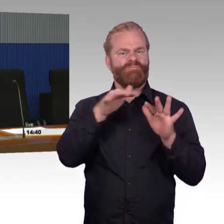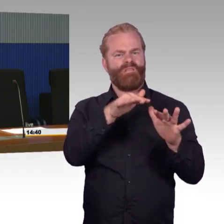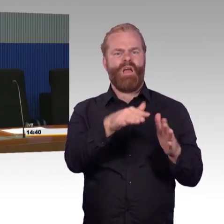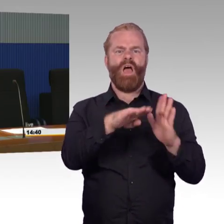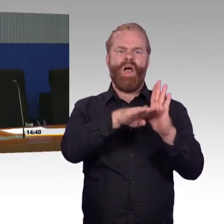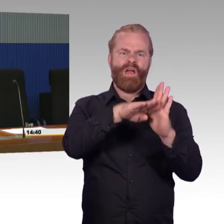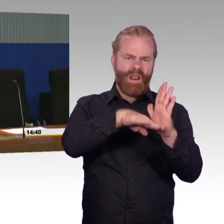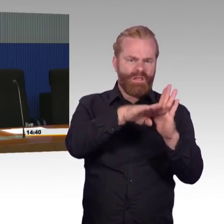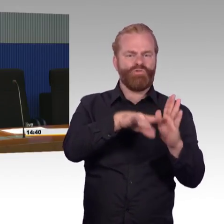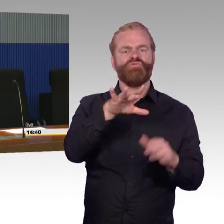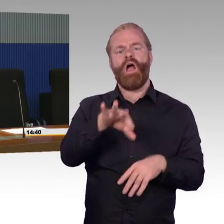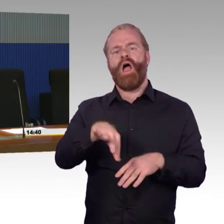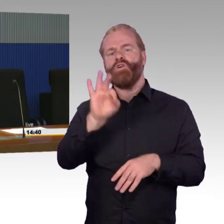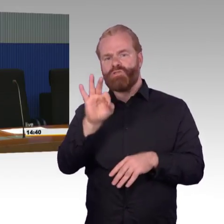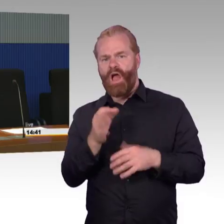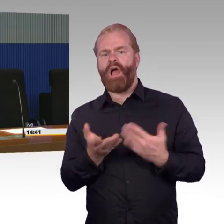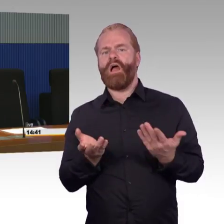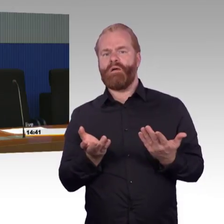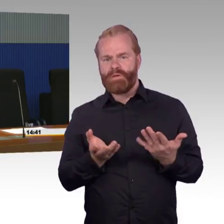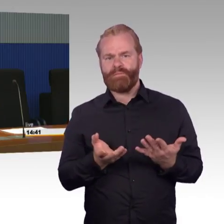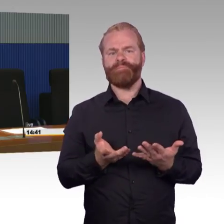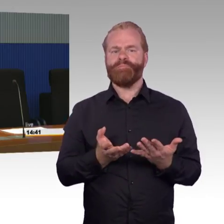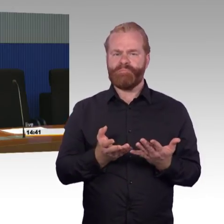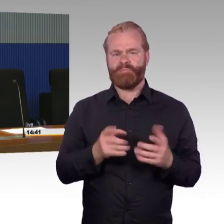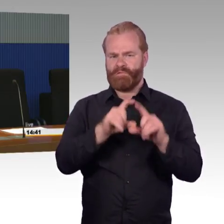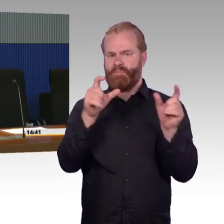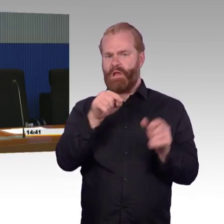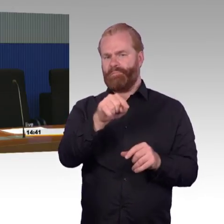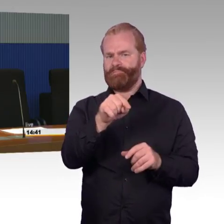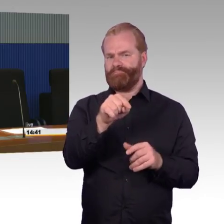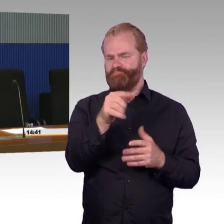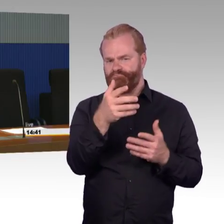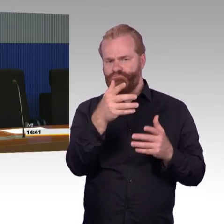oder wenn ein bestimmter Bahnhof an einer bestimmten Strecke erneut werden soll, dann wird er genau gemäß dieses Konzeptes umgesetzt.